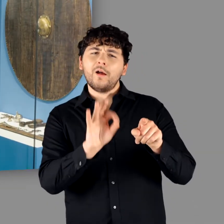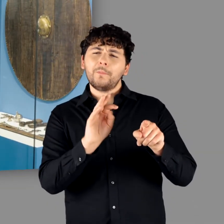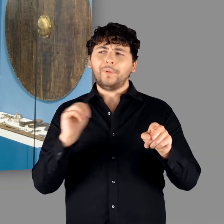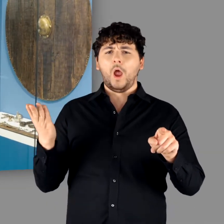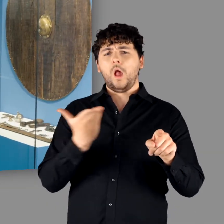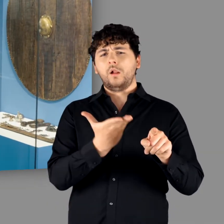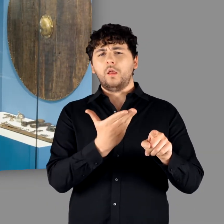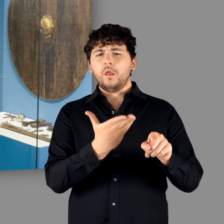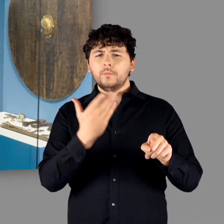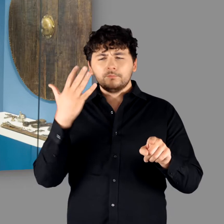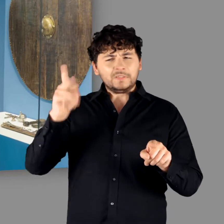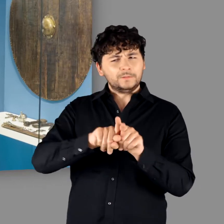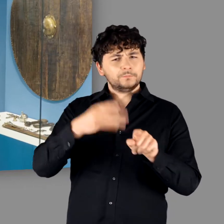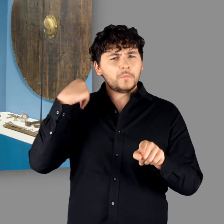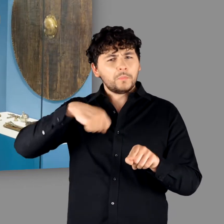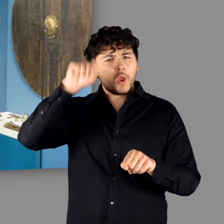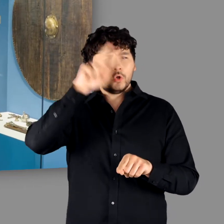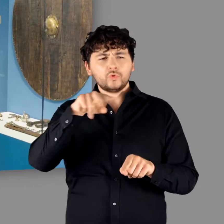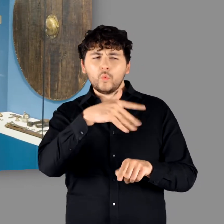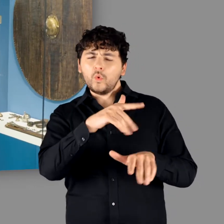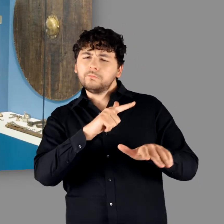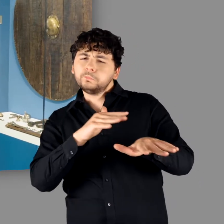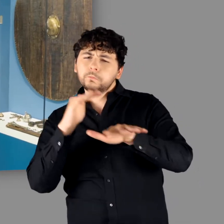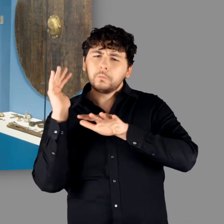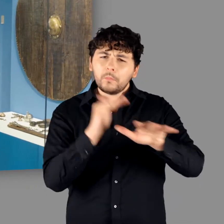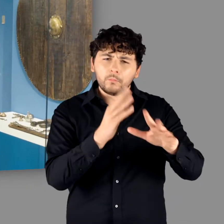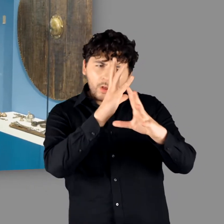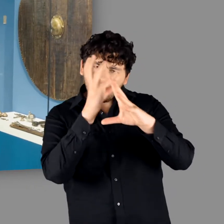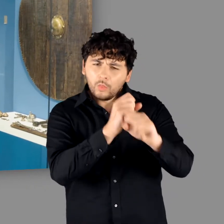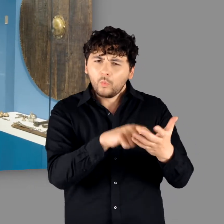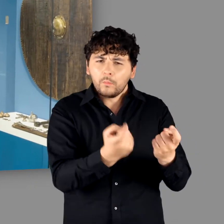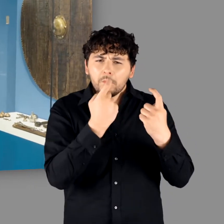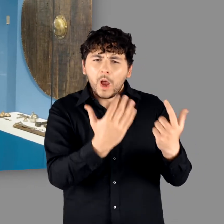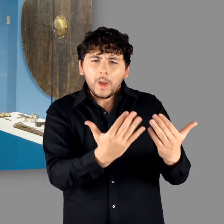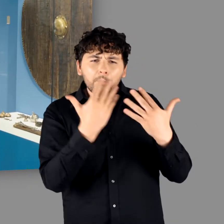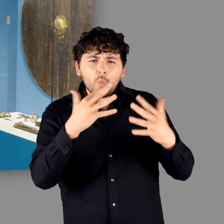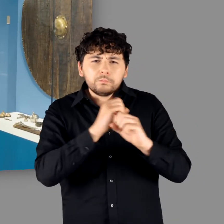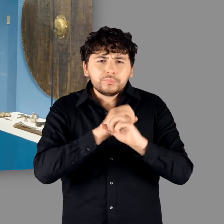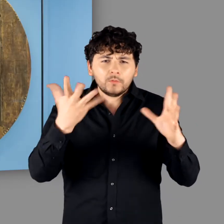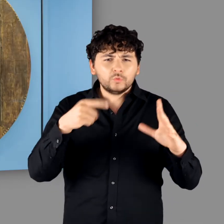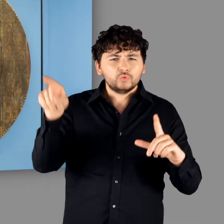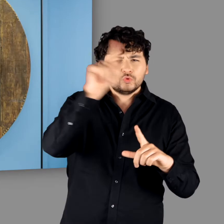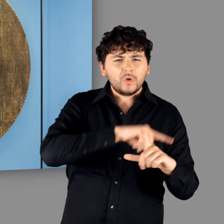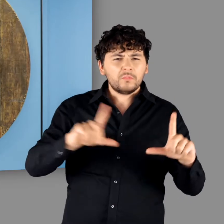"Michael, das war bei uns der Hauptblickfänger in der Berliner Ausstellung. Der hat die Besucher echt begeistert. Ein so großes Schild